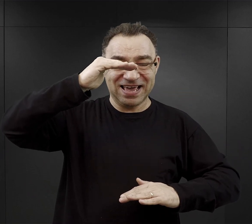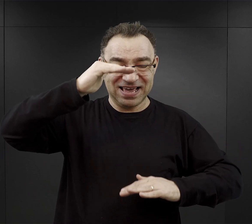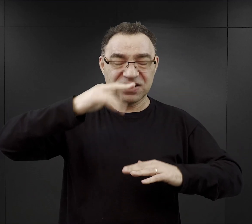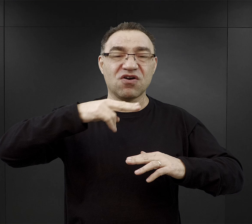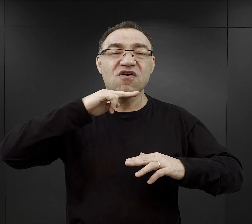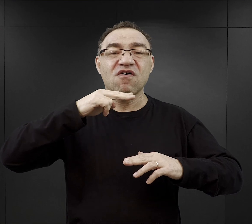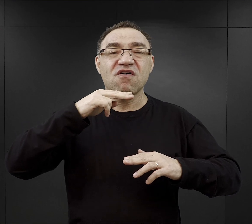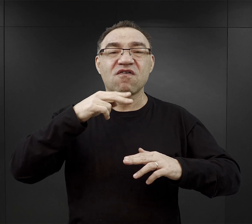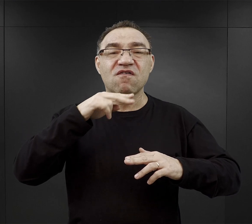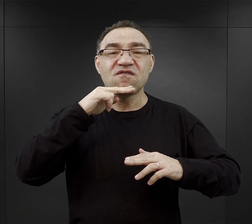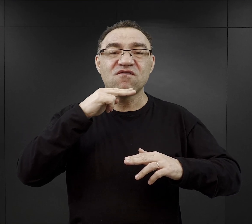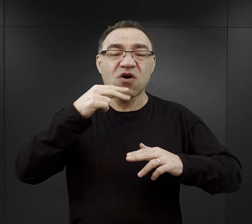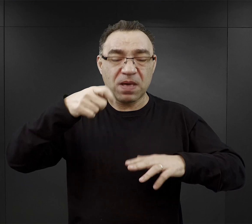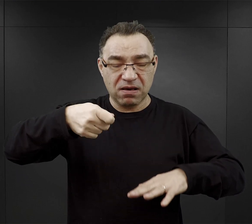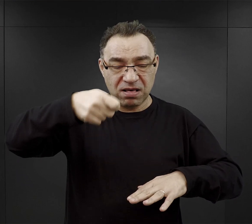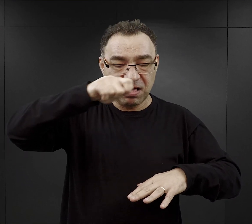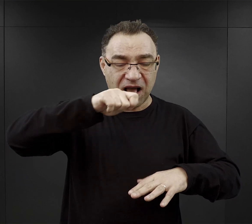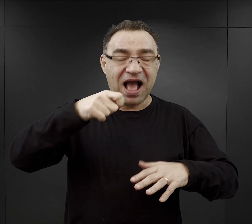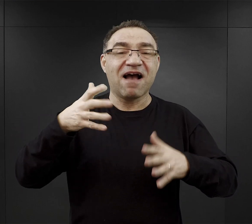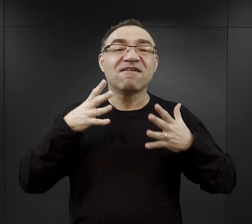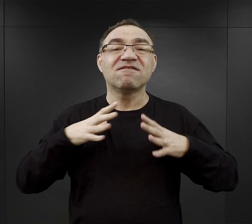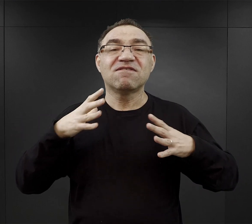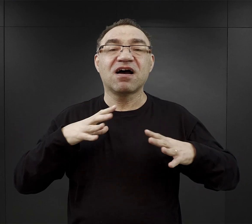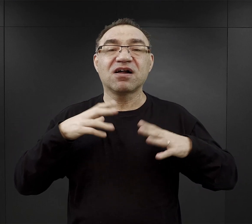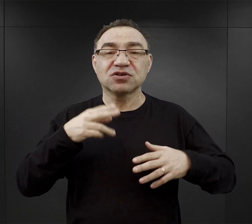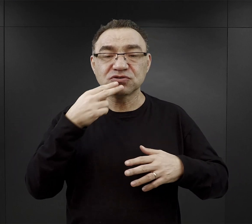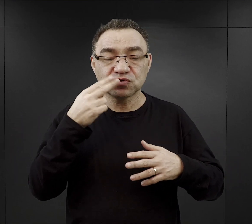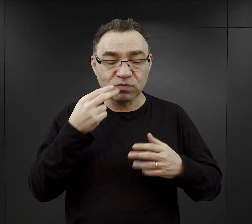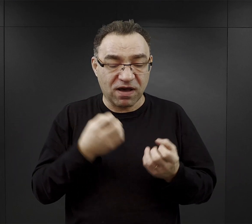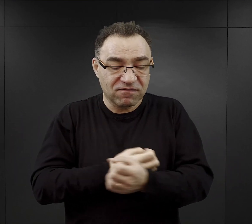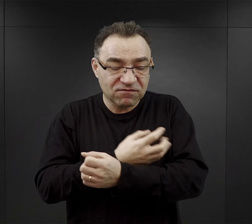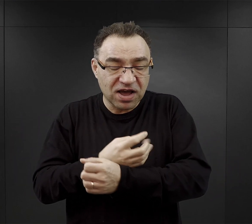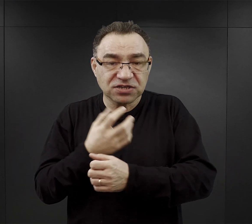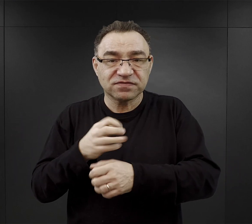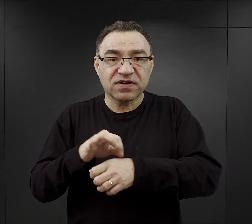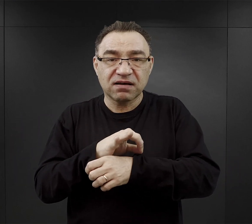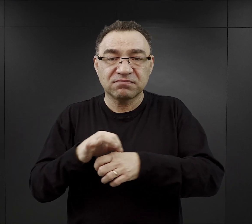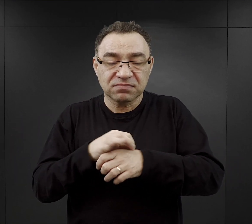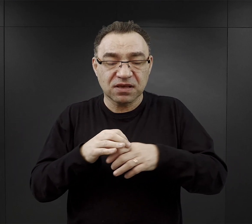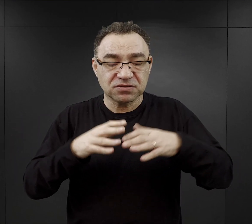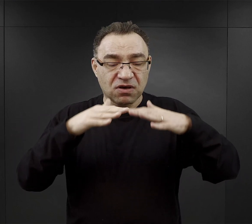To co było najbardziej wartościowe w tej zupie, czyli te warzywa czy mięso osiadało na dnie